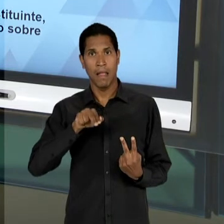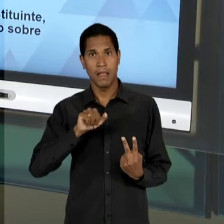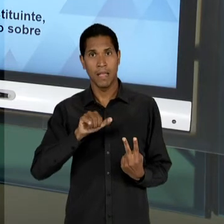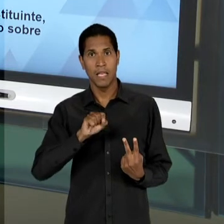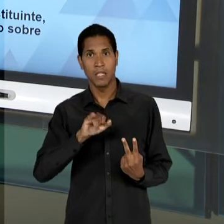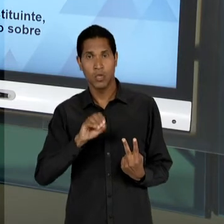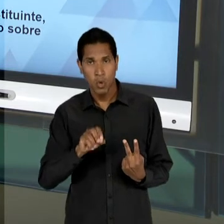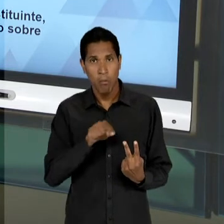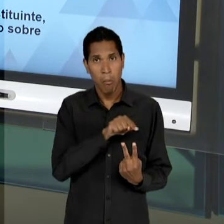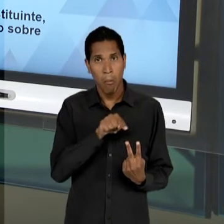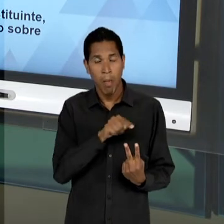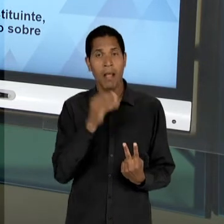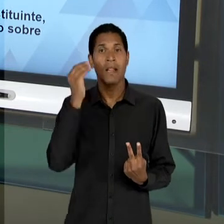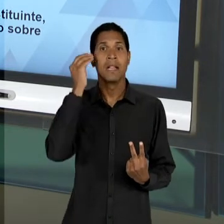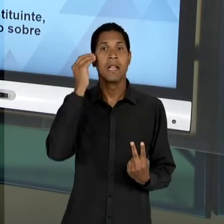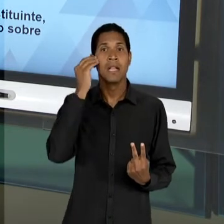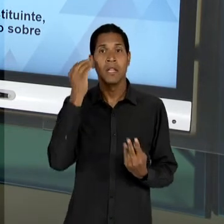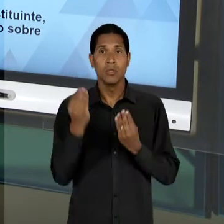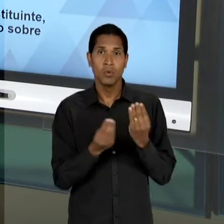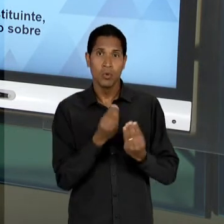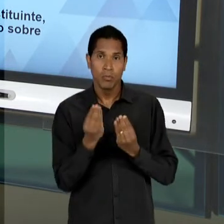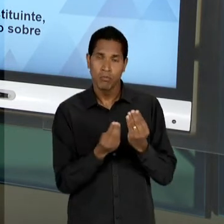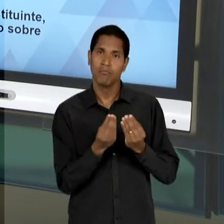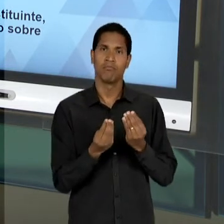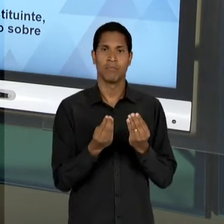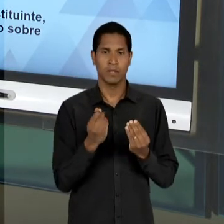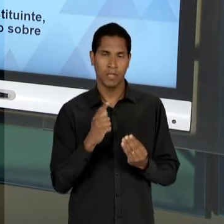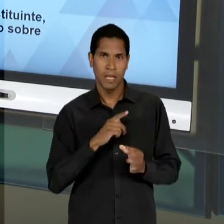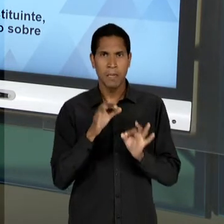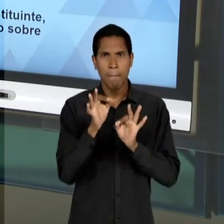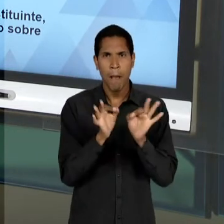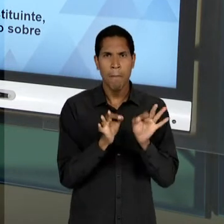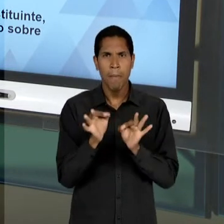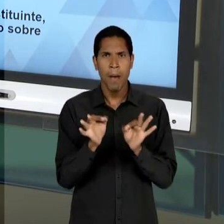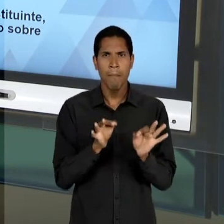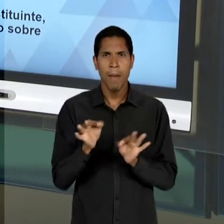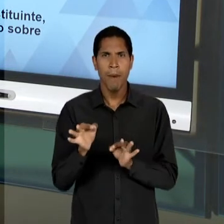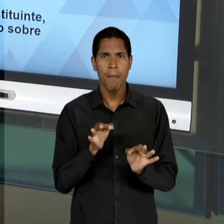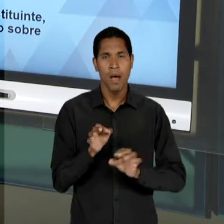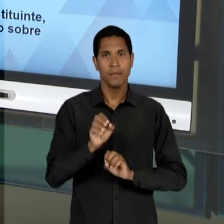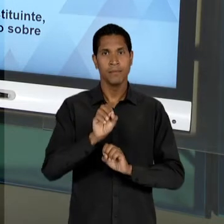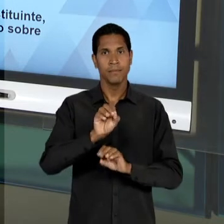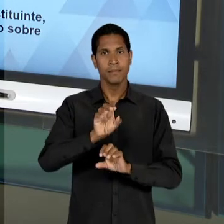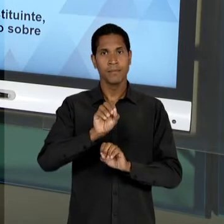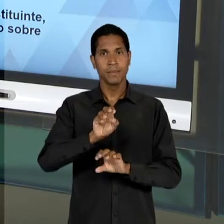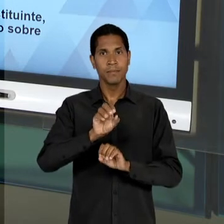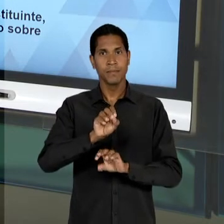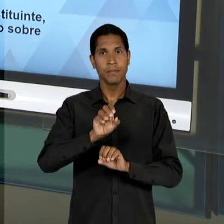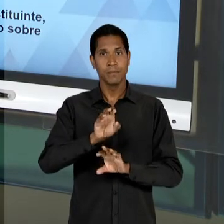OBJETIVAR POR INTERMÉDIO DA EDUCAÇÃO, DO PLANEJAMENTO EDUCACIONAL, DE QUE O ESTADO POSSA